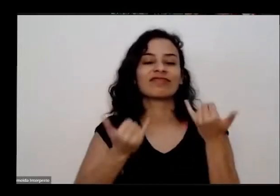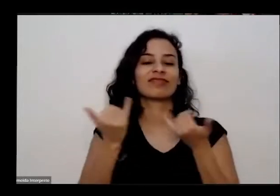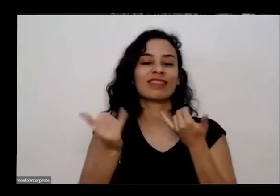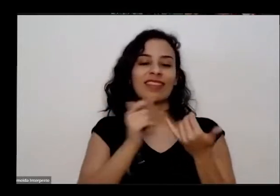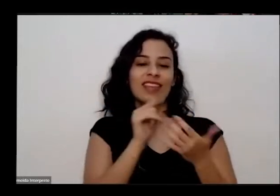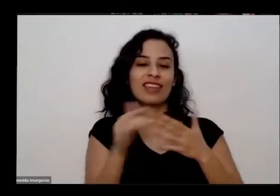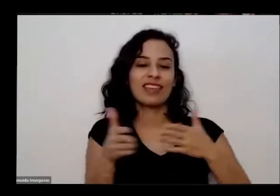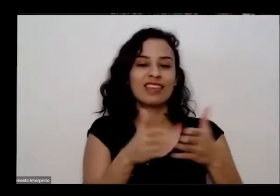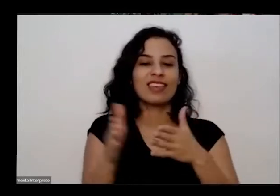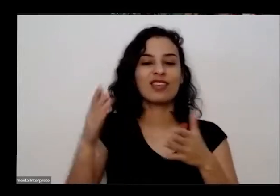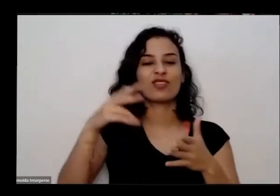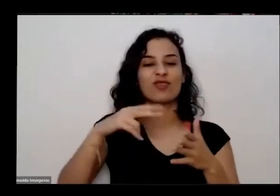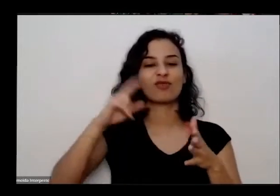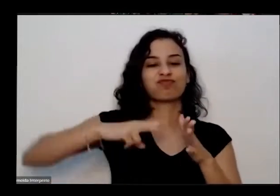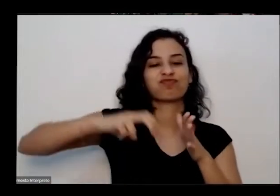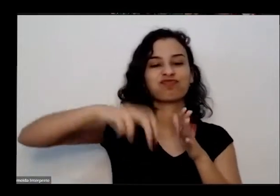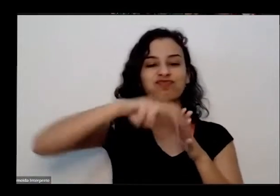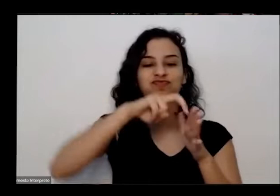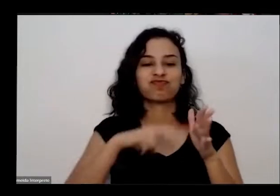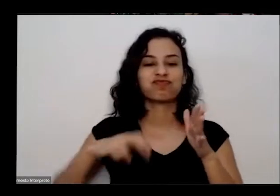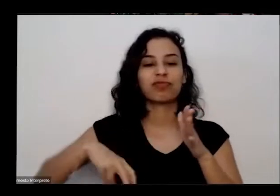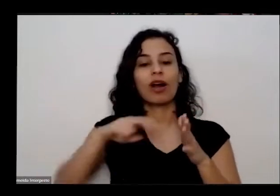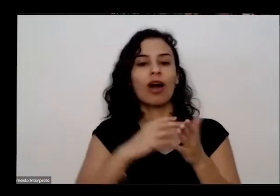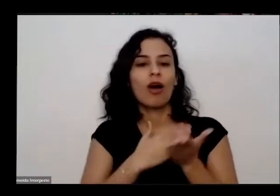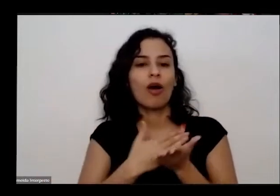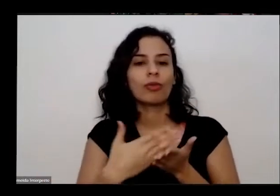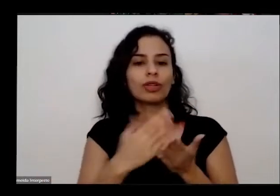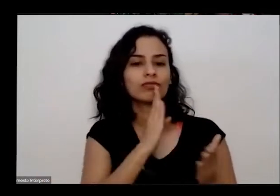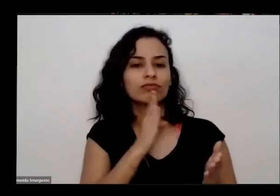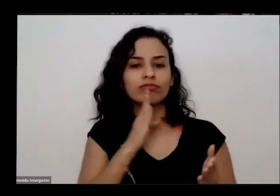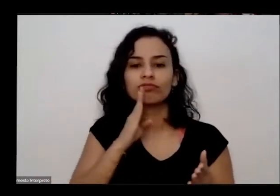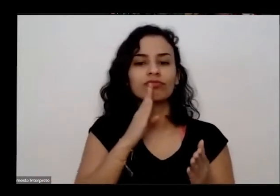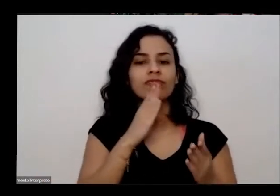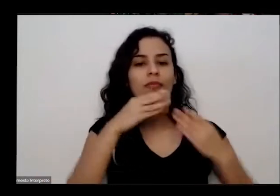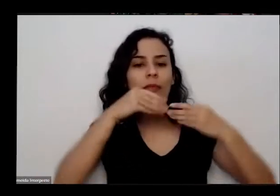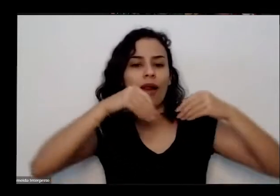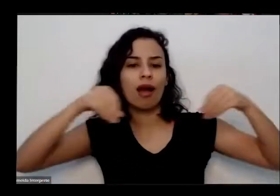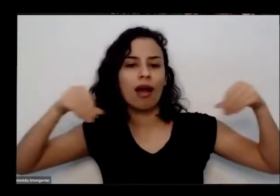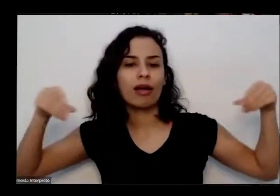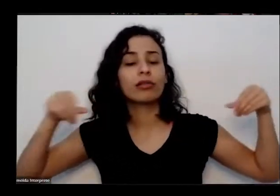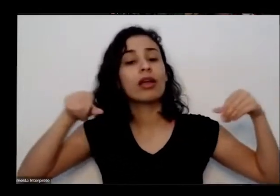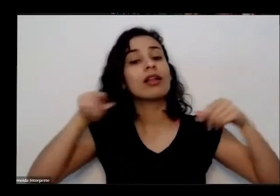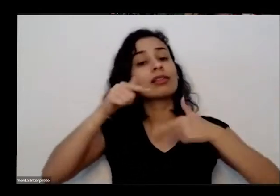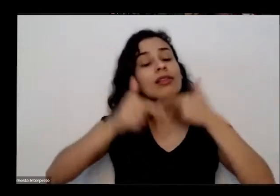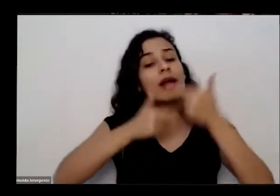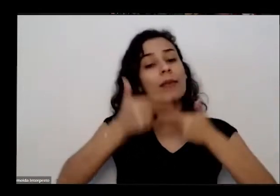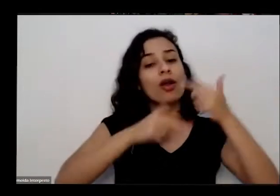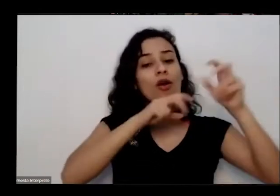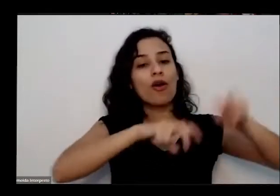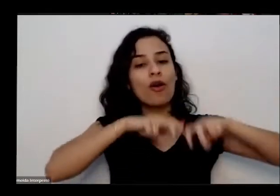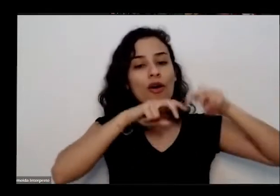fazeres com as plantas EA Terra trabalhou na roça até os 22 anos de idade quando veio para Brasília